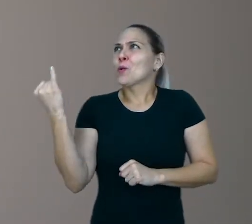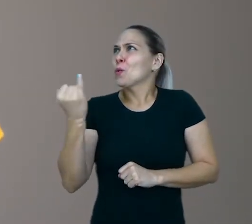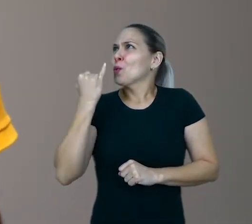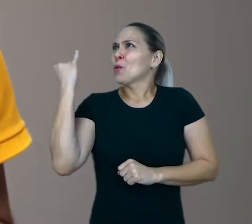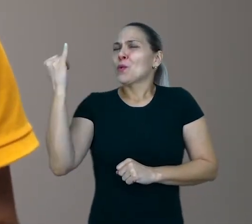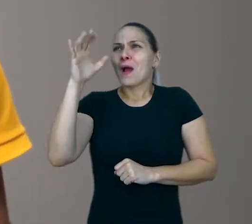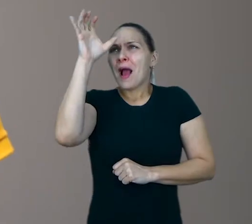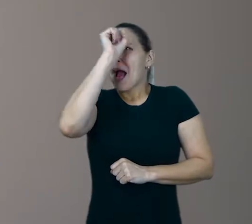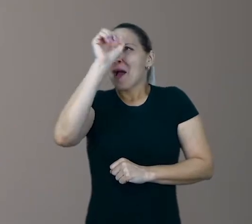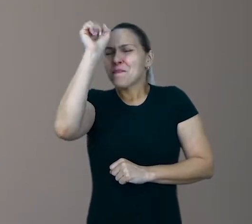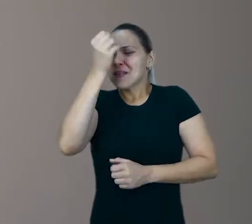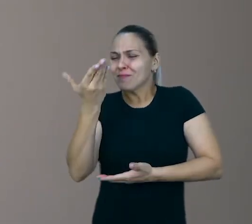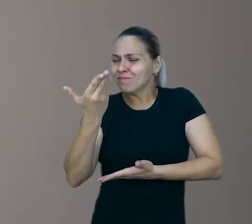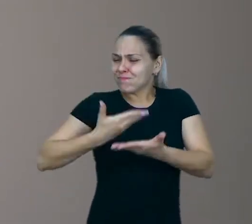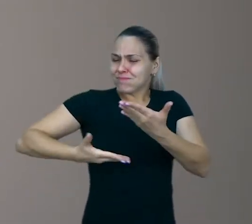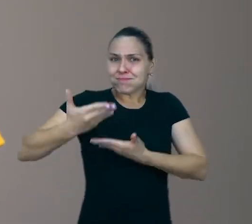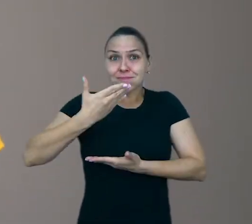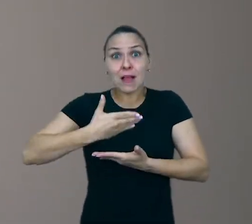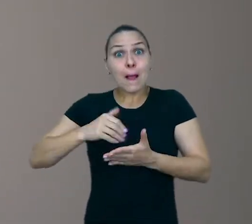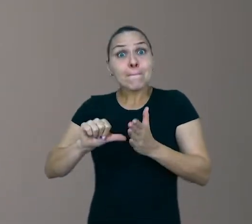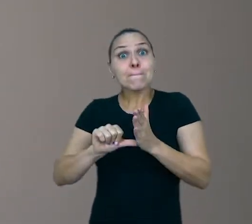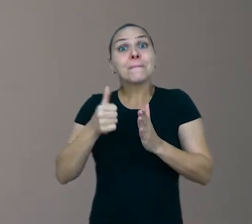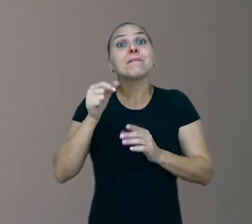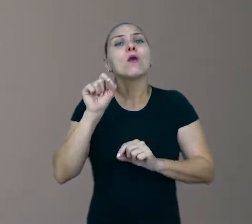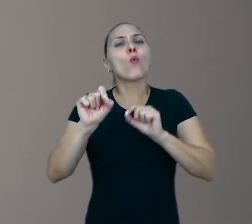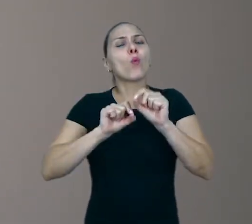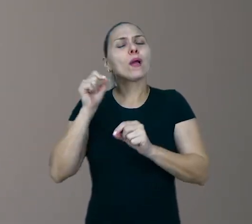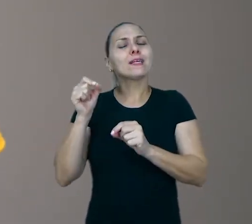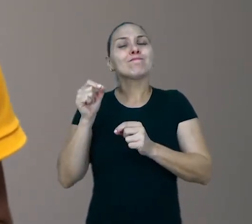O primeiro ponto que eu queria falar, é sobre a qualidade do brincar.